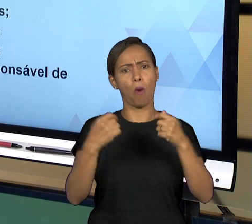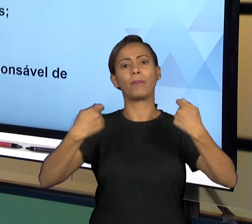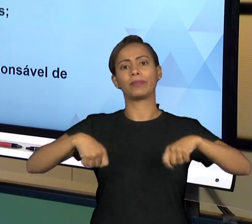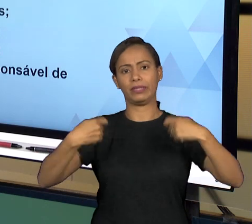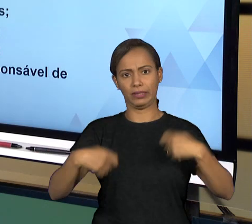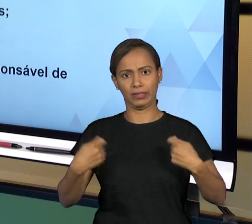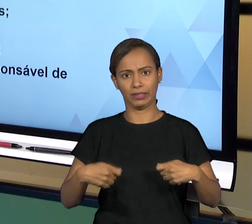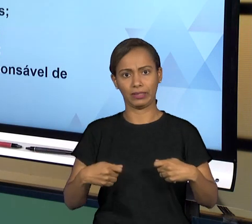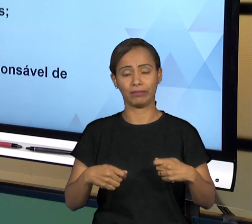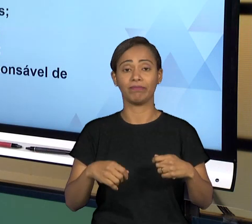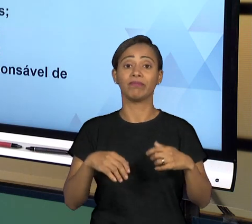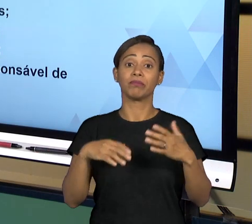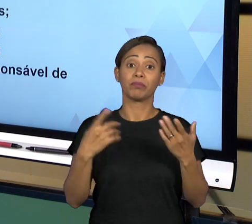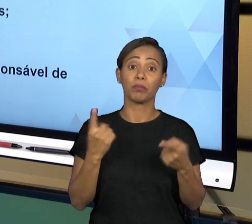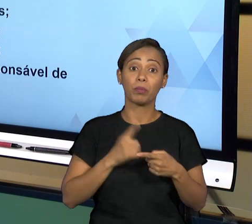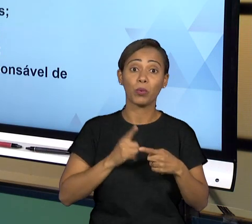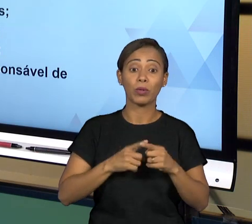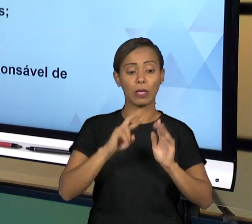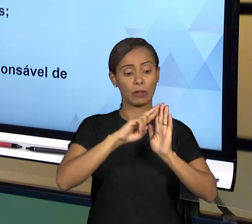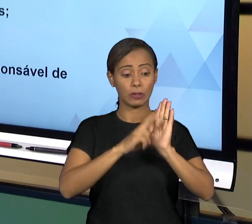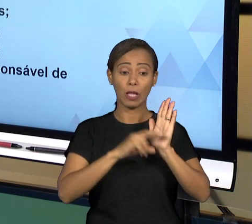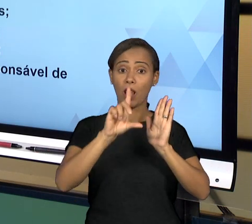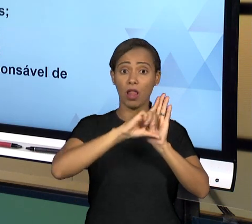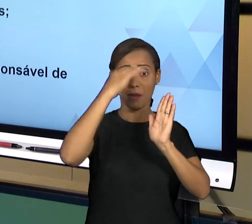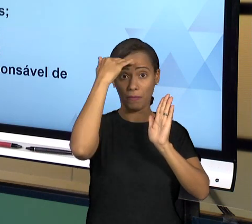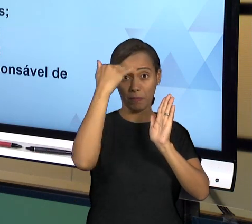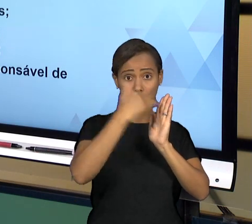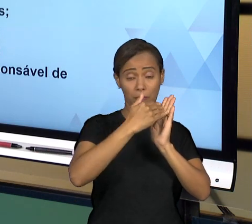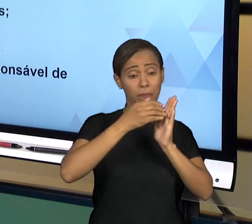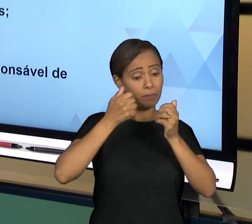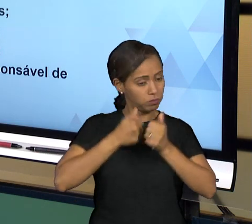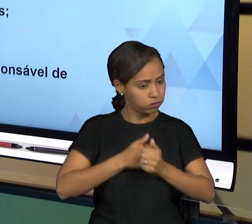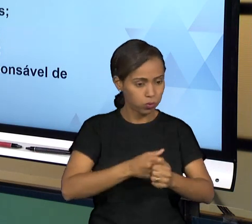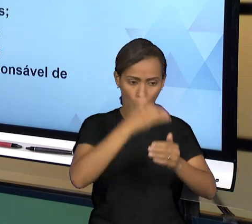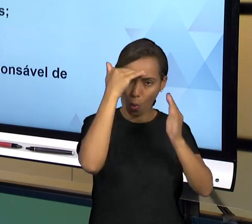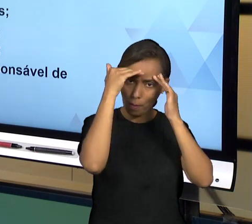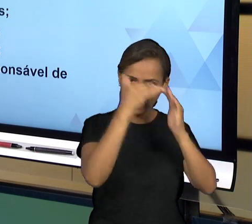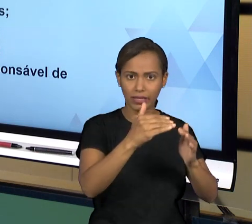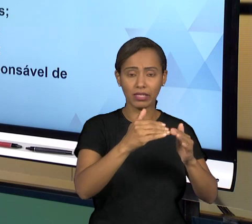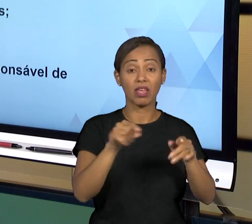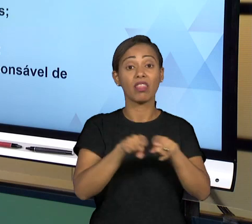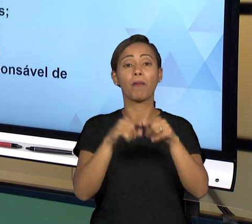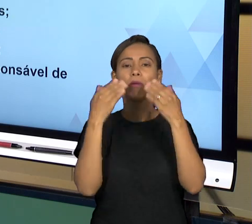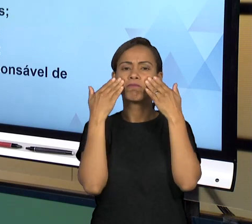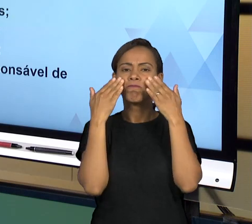NORMA E SEGUINDO PRINCÍPIO DA LEGALIDADE; TRANSPARÊNCIA, ENTÃO CONTROLADORIA E A